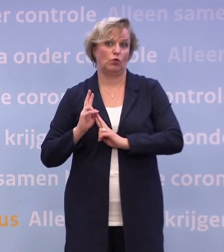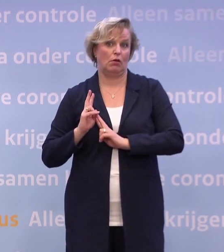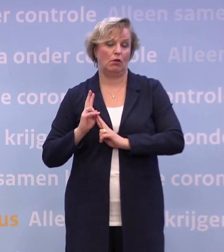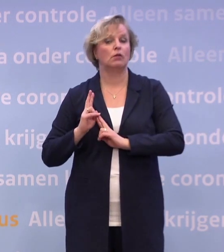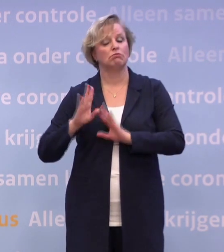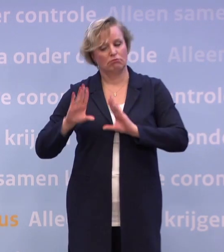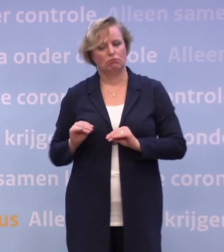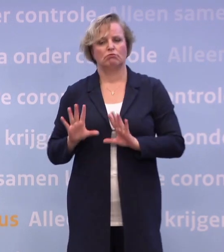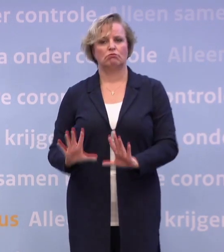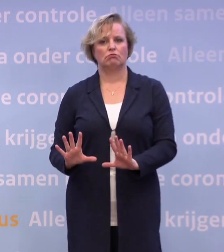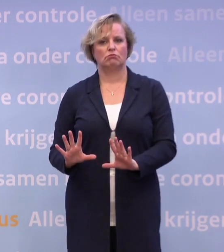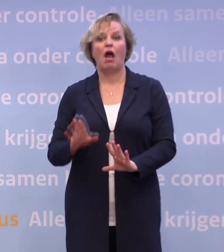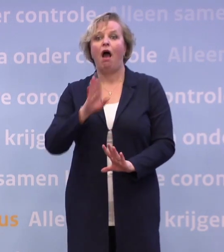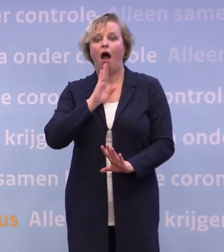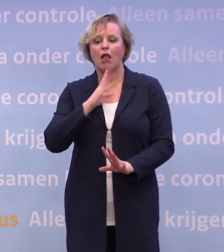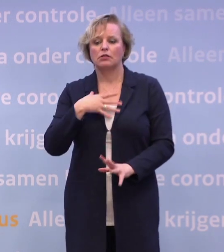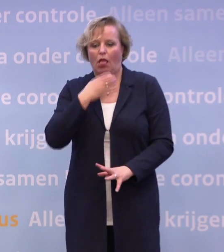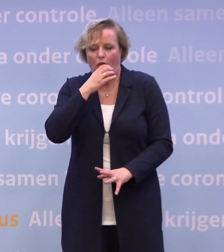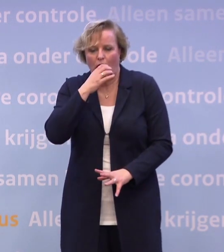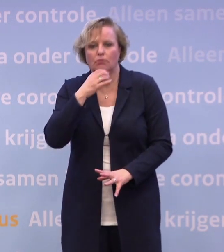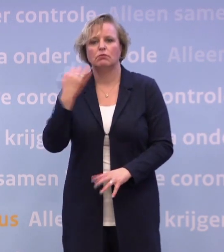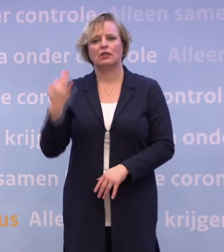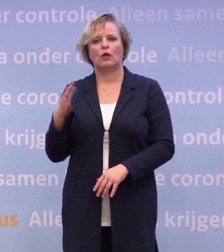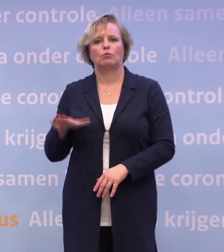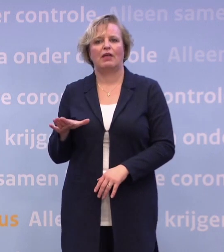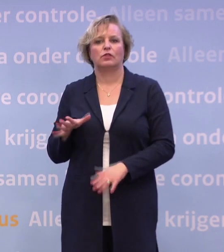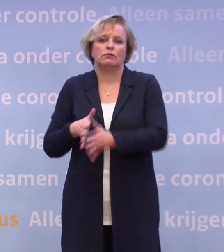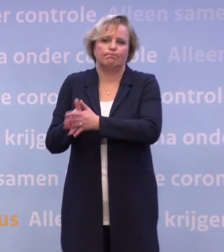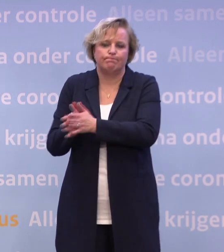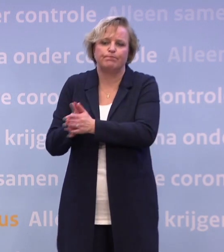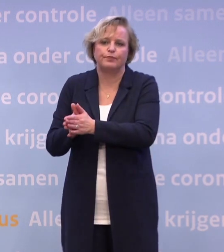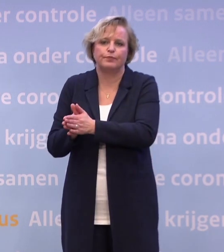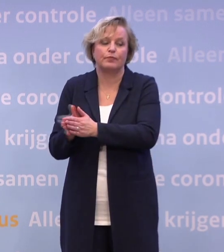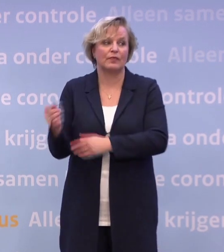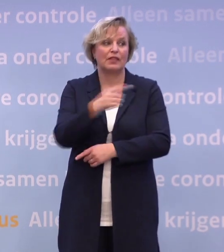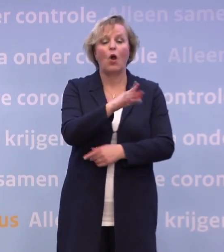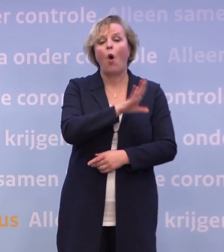En als het dan toch misgaat, thuisblijven, testen, handen stukwassen. Maar er is ook een seizoensgebonden reden.